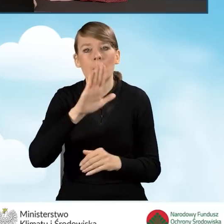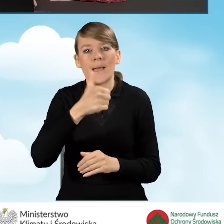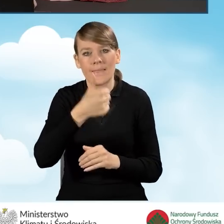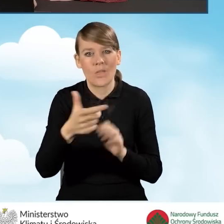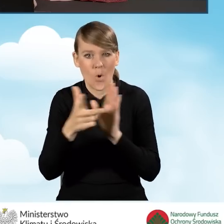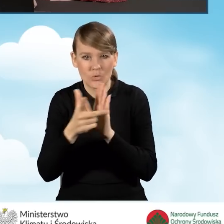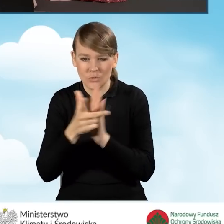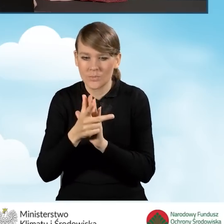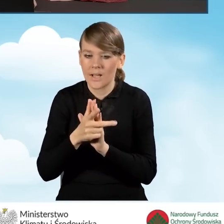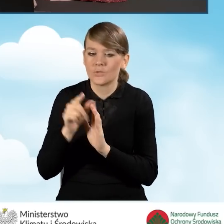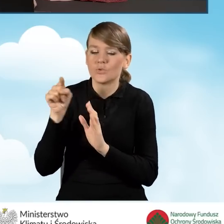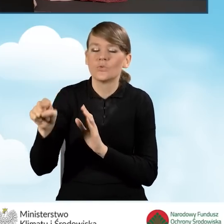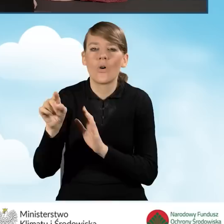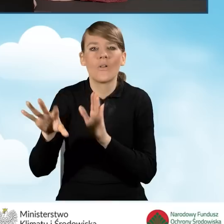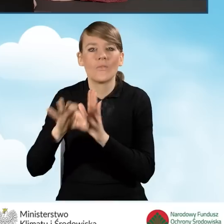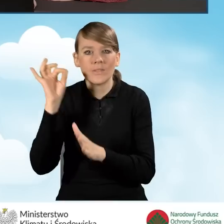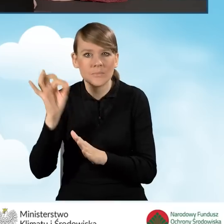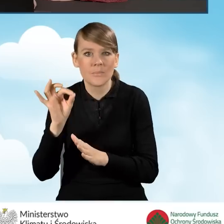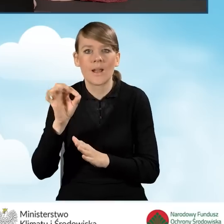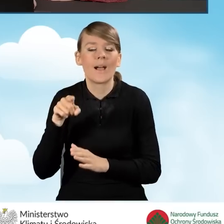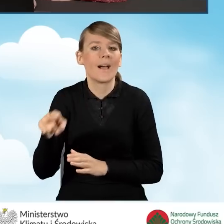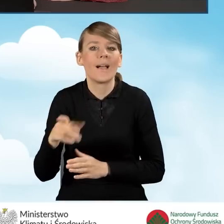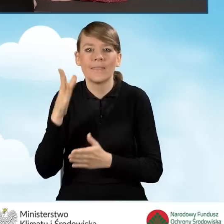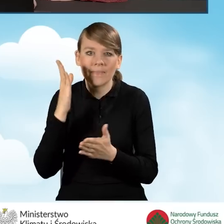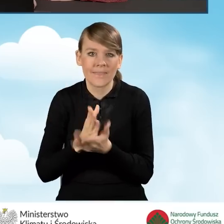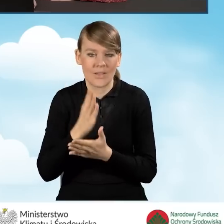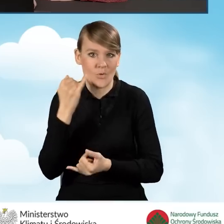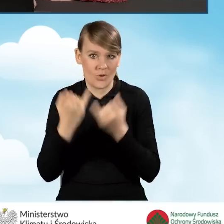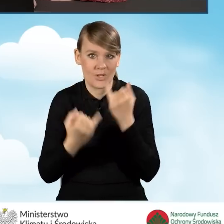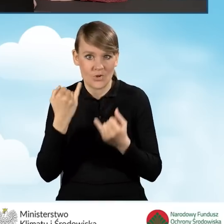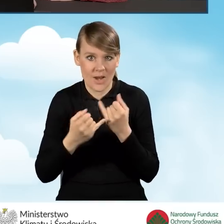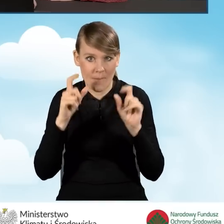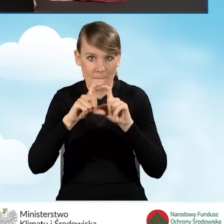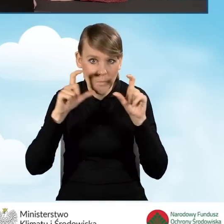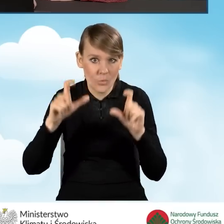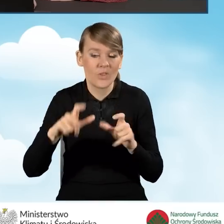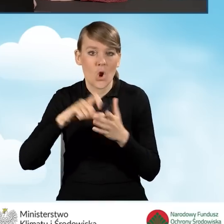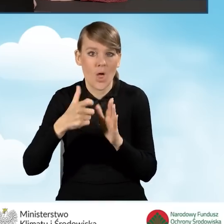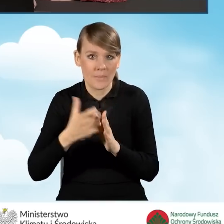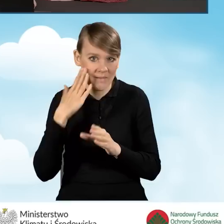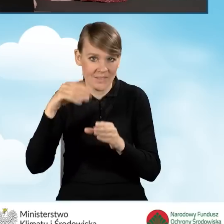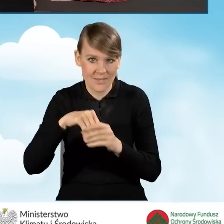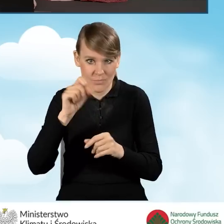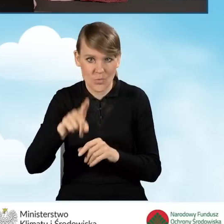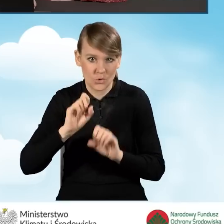Ten punkt zaznaczamy dopiero, tylko i wyłącznie w momencie, kiedy w budynku, lokalu mieszkalnym prowadzona jest działalność gospodarcza